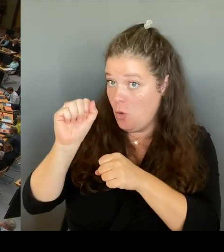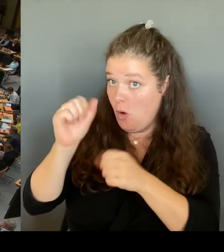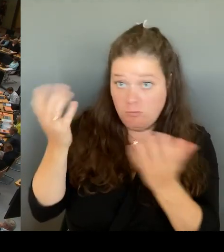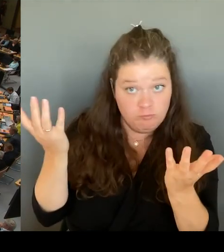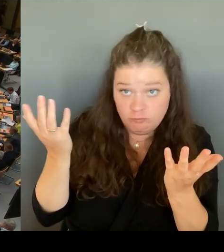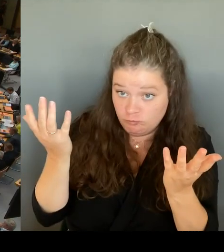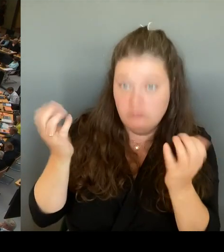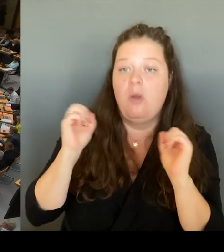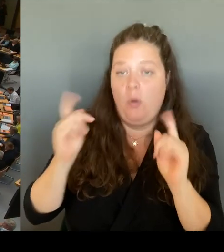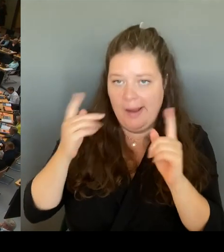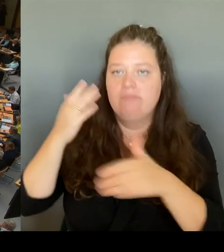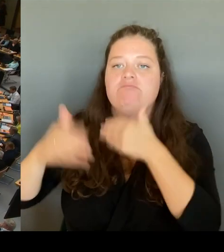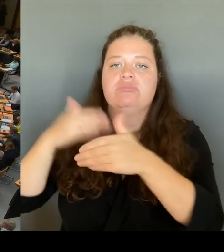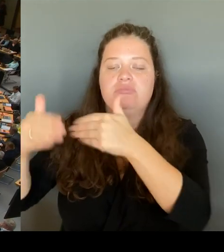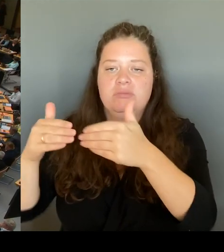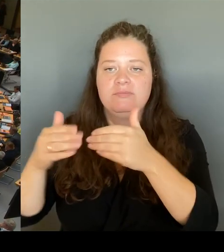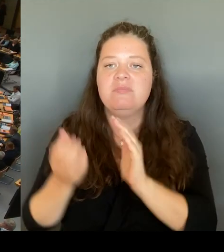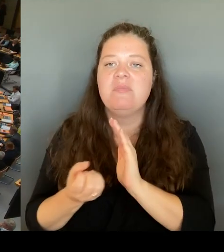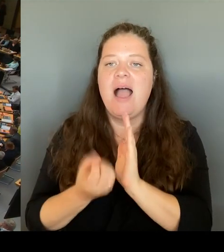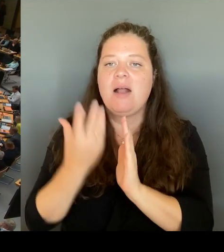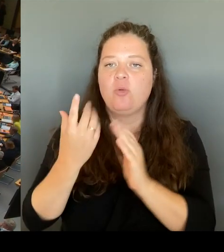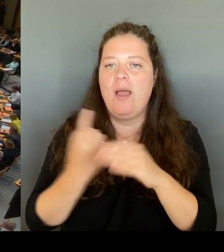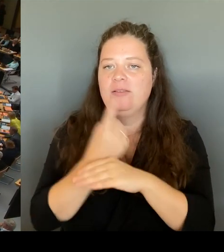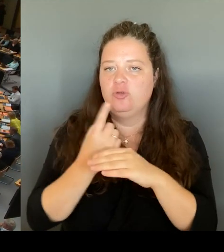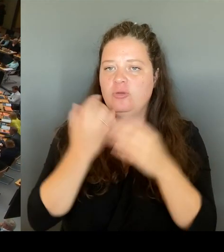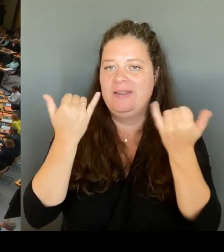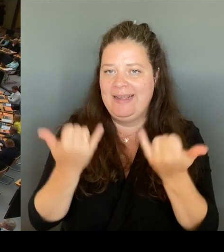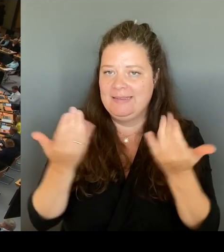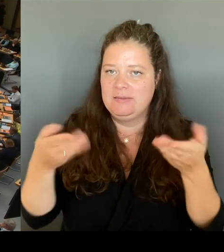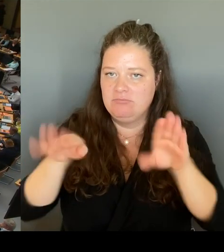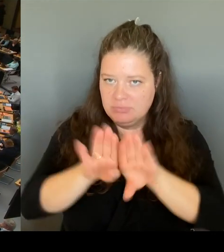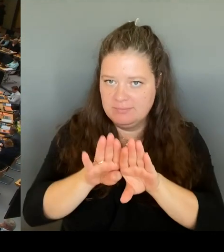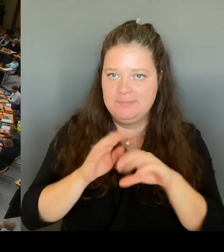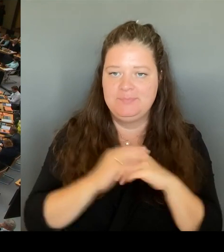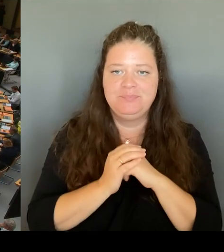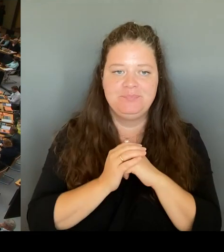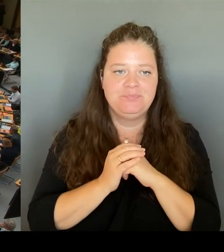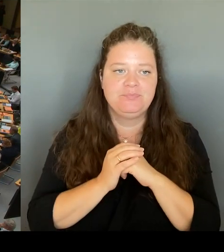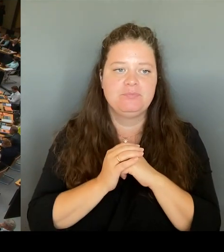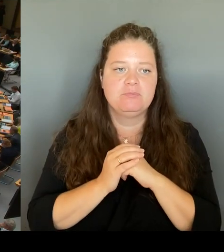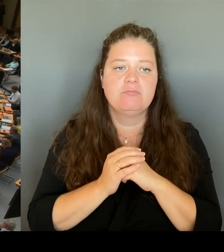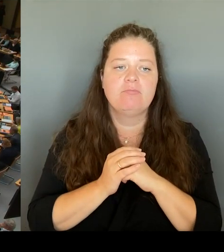Ich komme zum Tagesordnungspunkt zwei und rufe die Fragestunde auf.